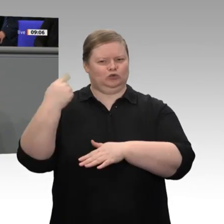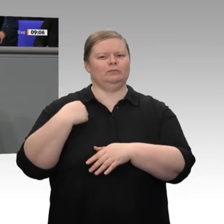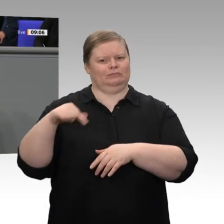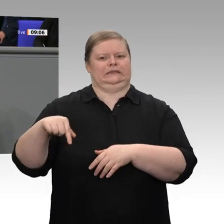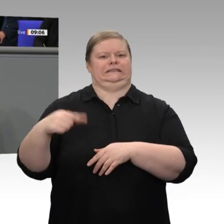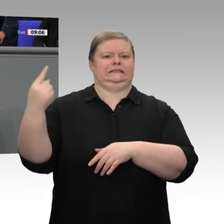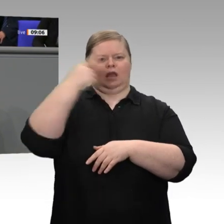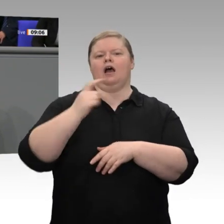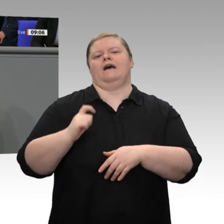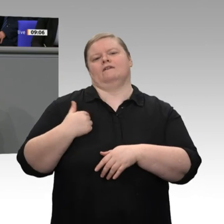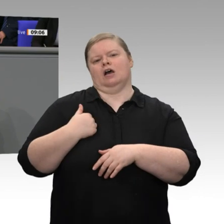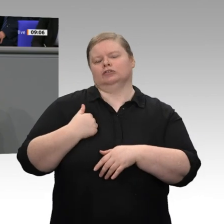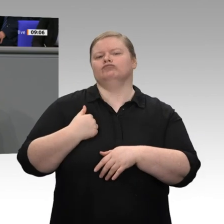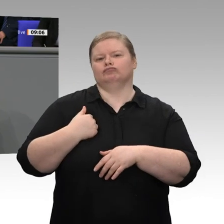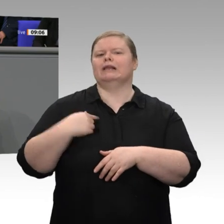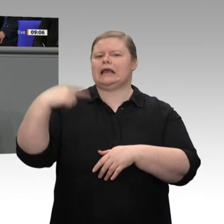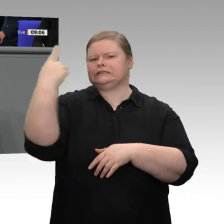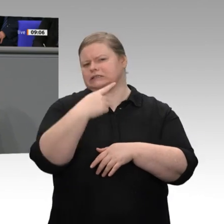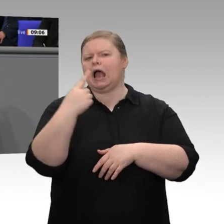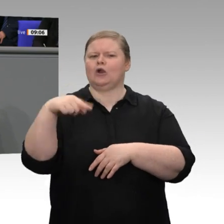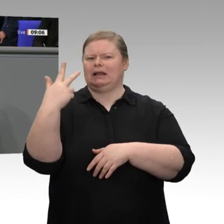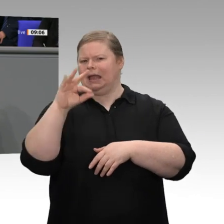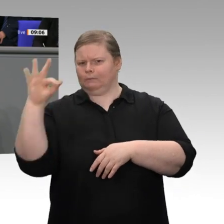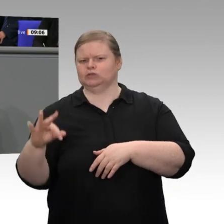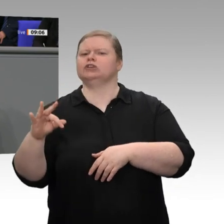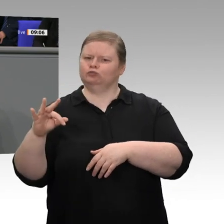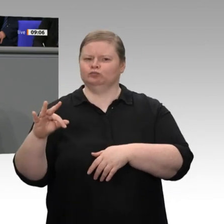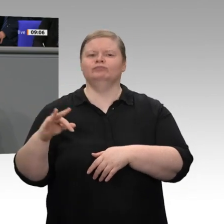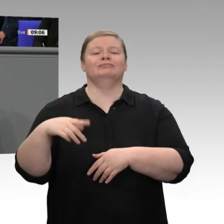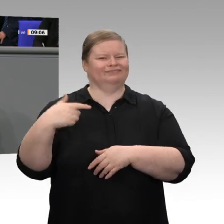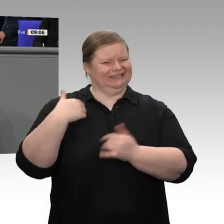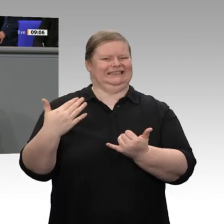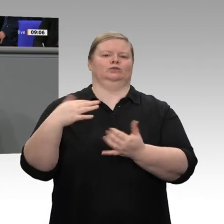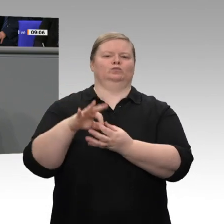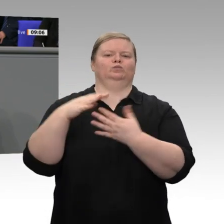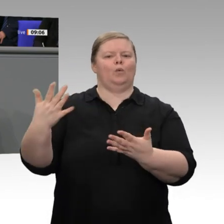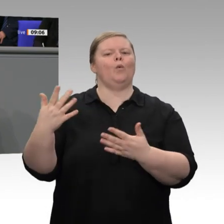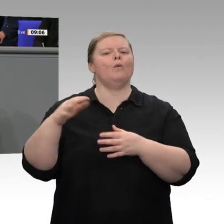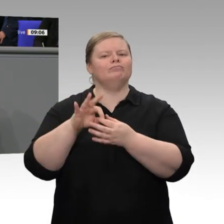den Wirtschaftsforschungsinstituten; wir sind sogar am unteren Rand,